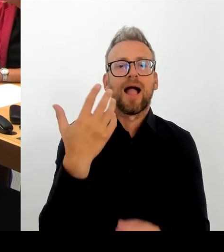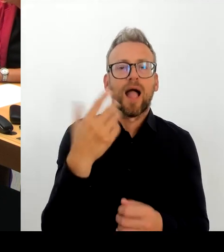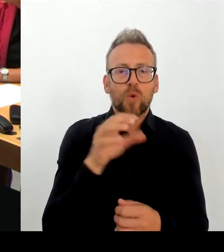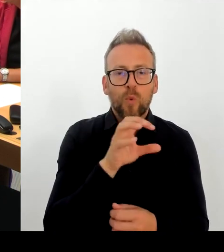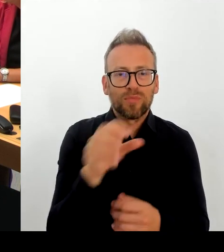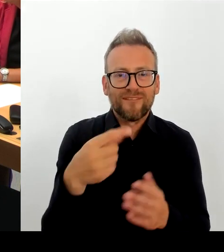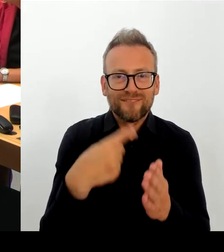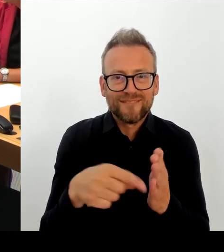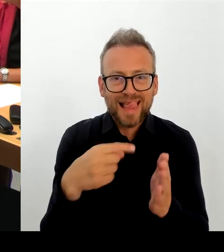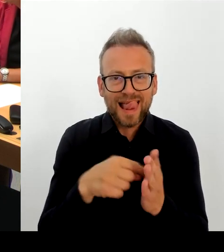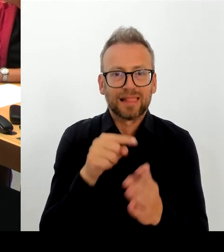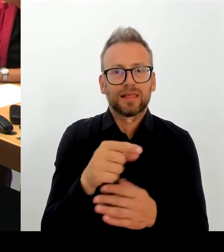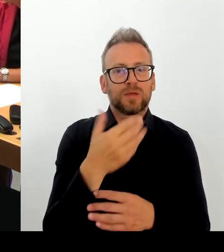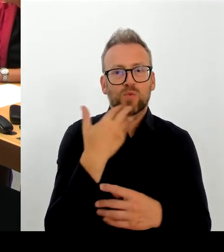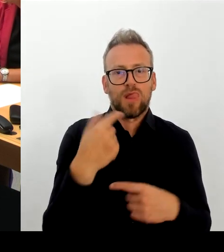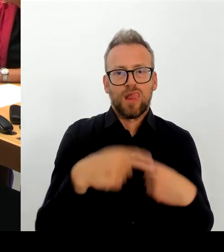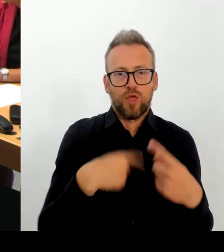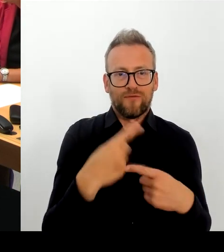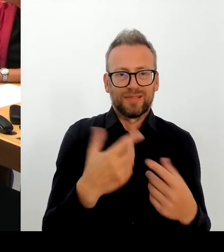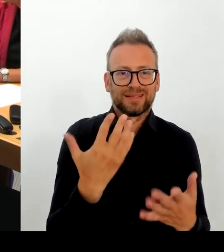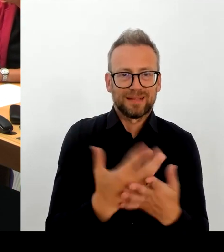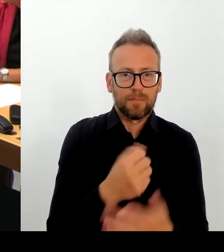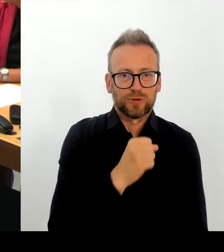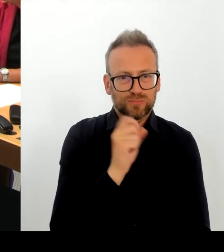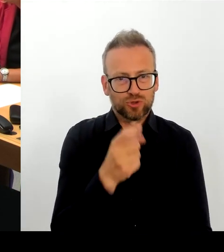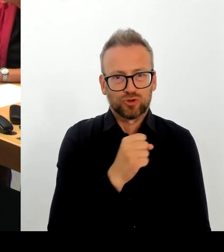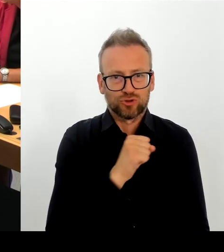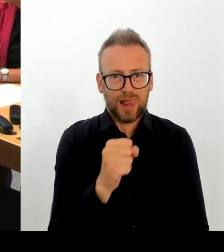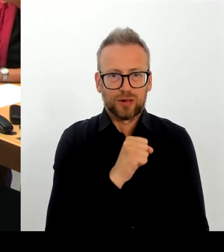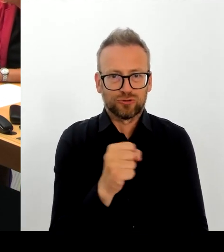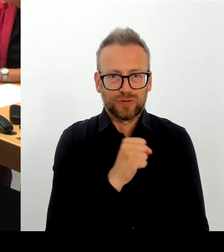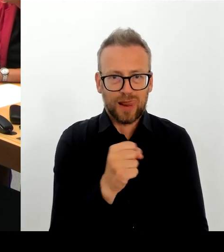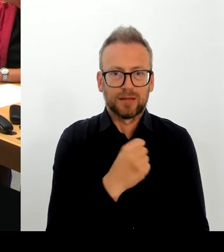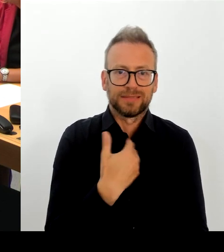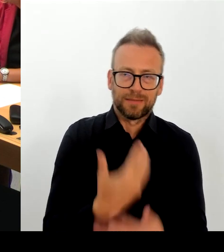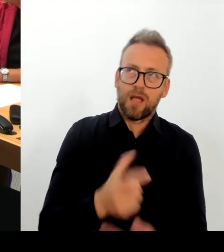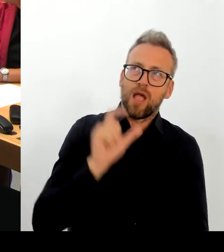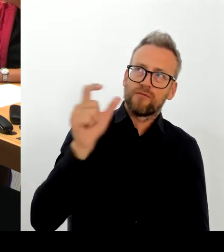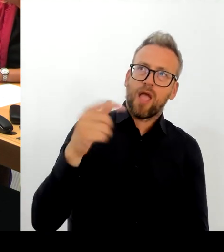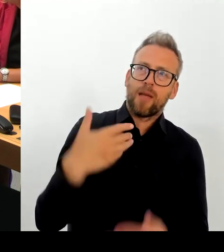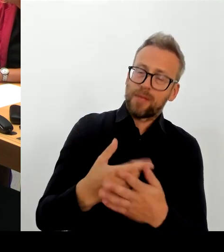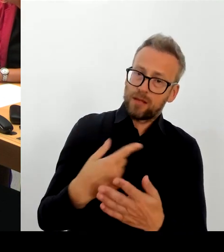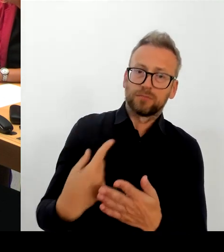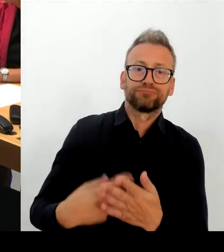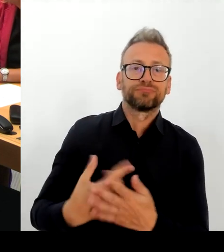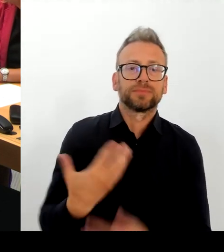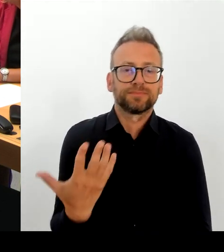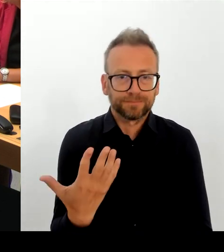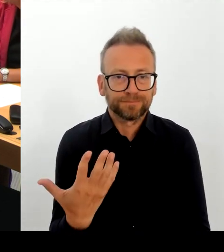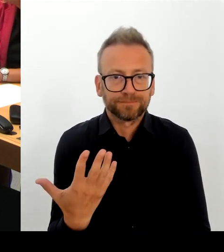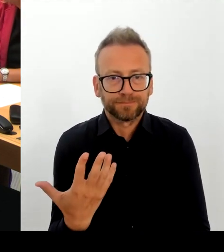Aber ich sage auch in aller Deutlichkeit: Wir haben das klare Ziel, dass die E-Akte funktioniert.